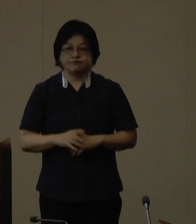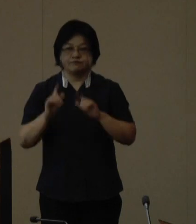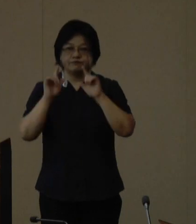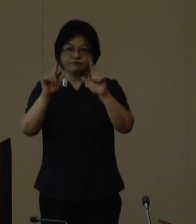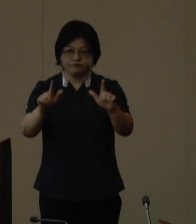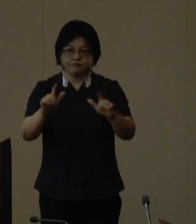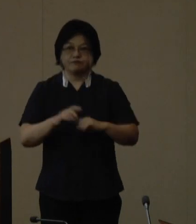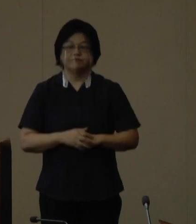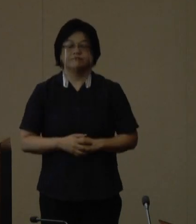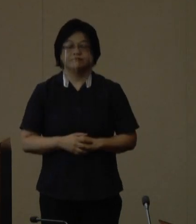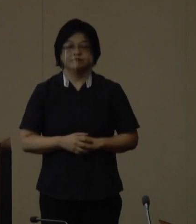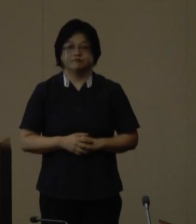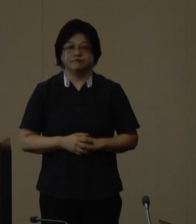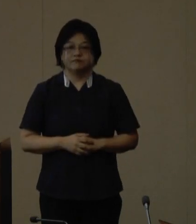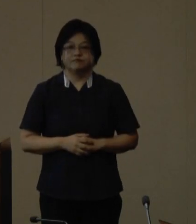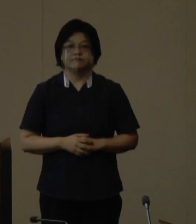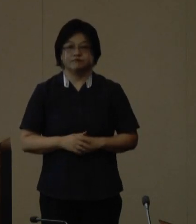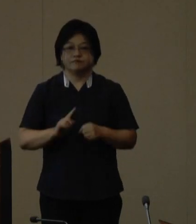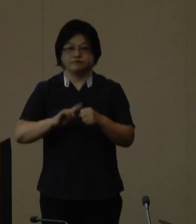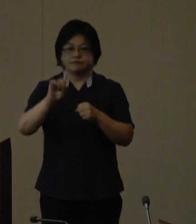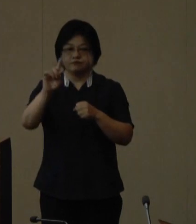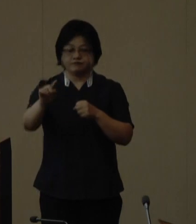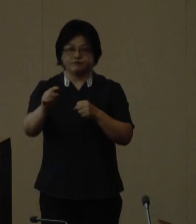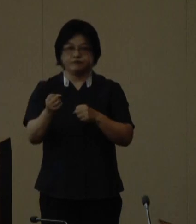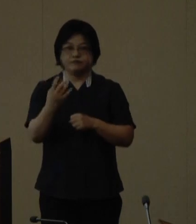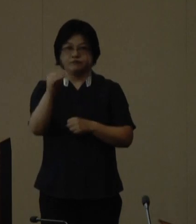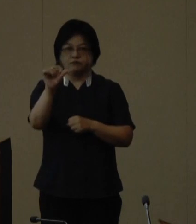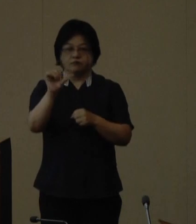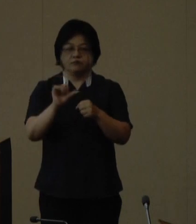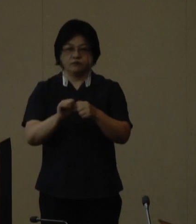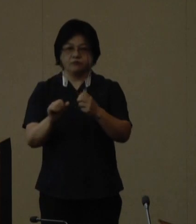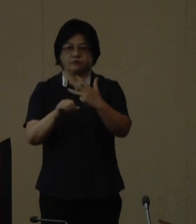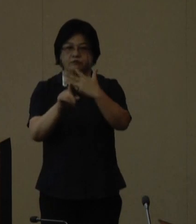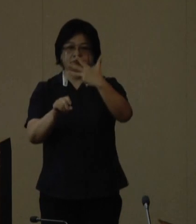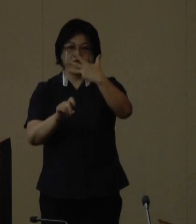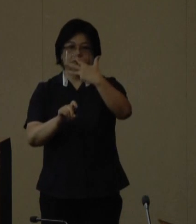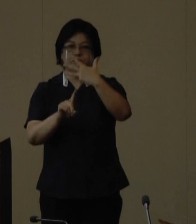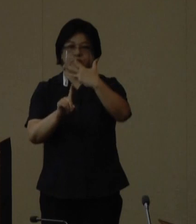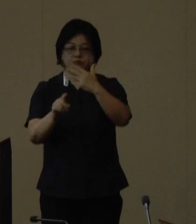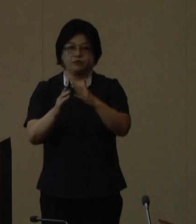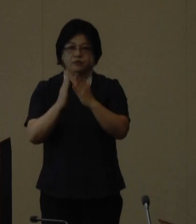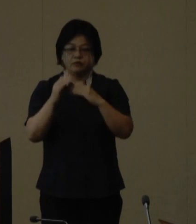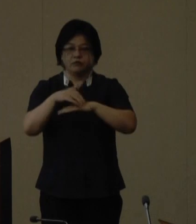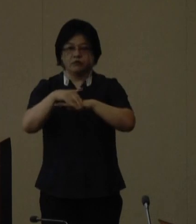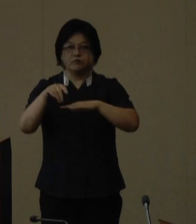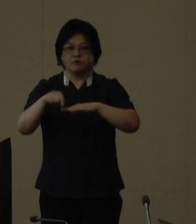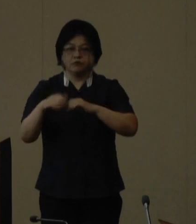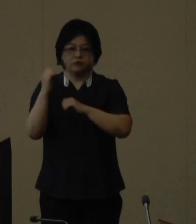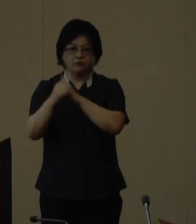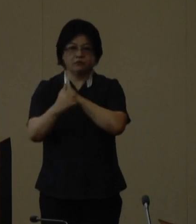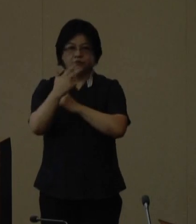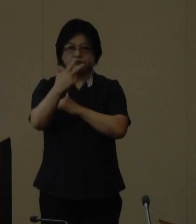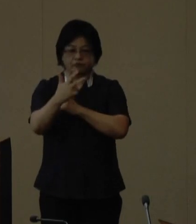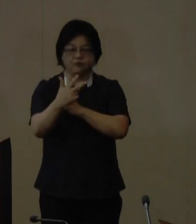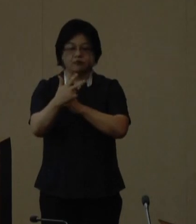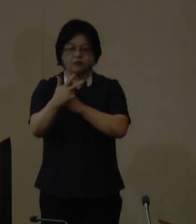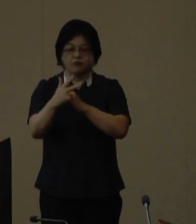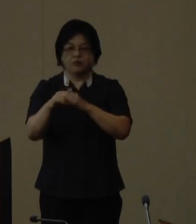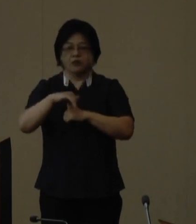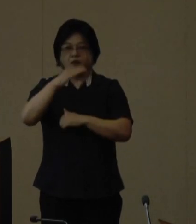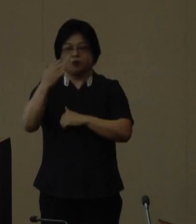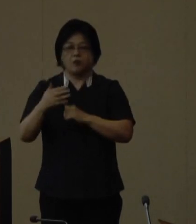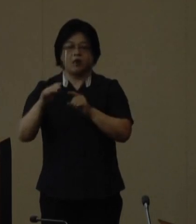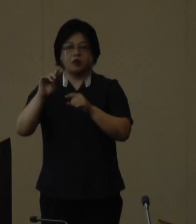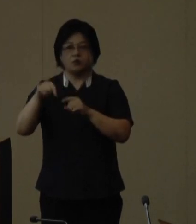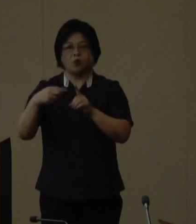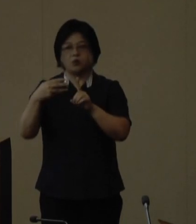来年の令和5年8月11日に開催される 第7回山の日全国大会の沖縄開催 について